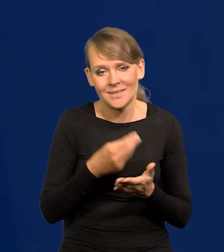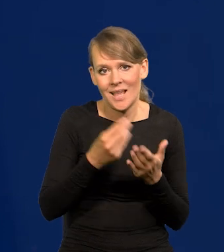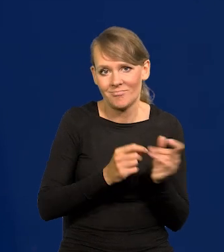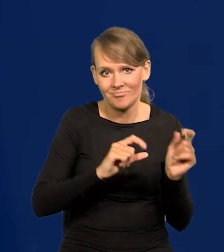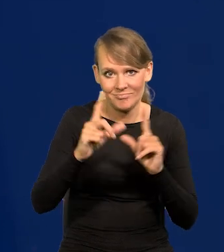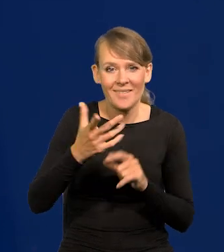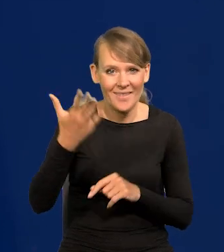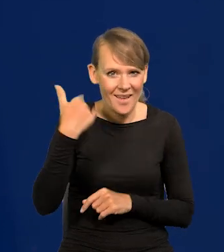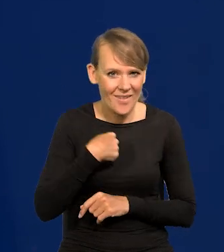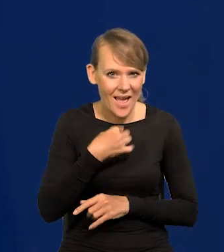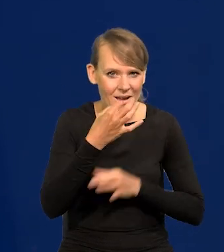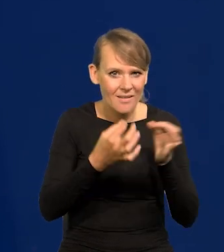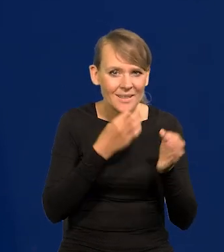Ja Państwu kiedyś mówiłem o cenach masła.